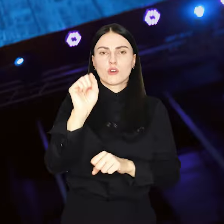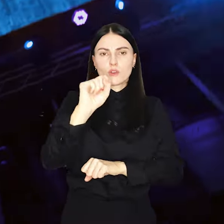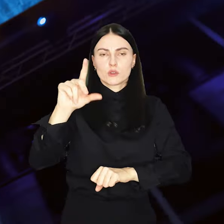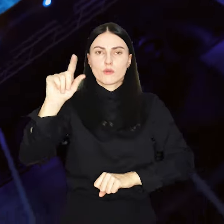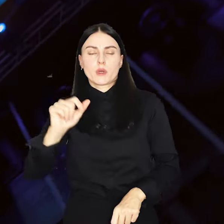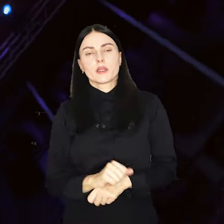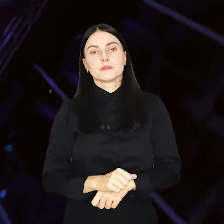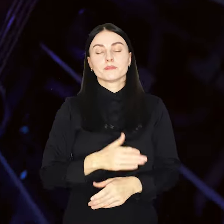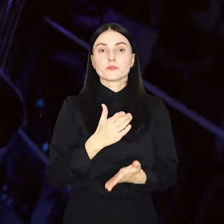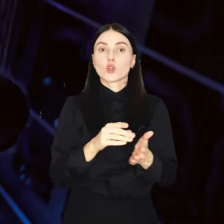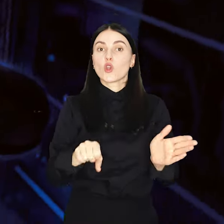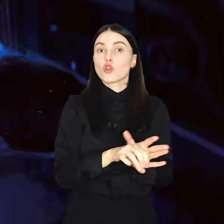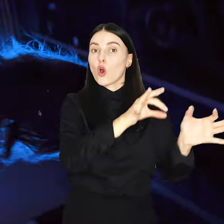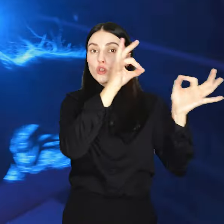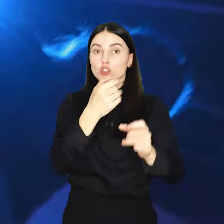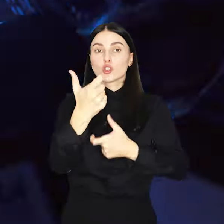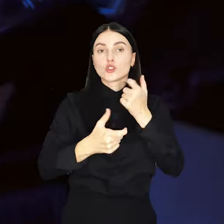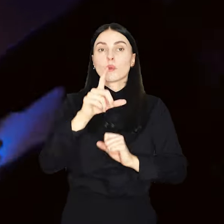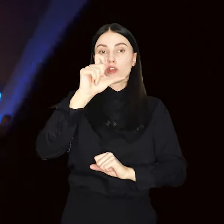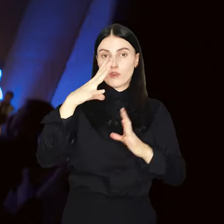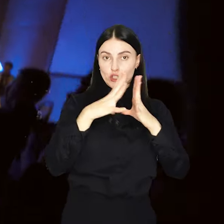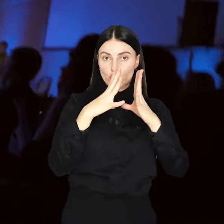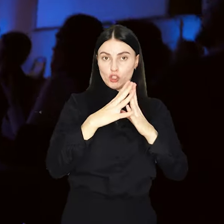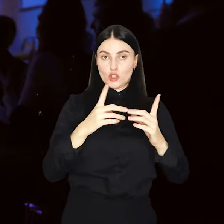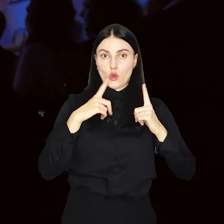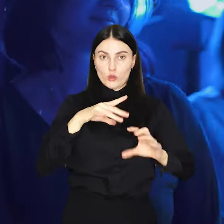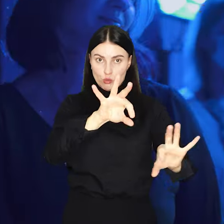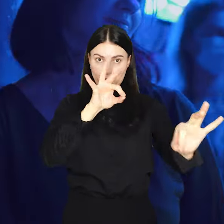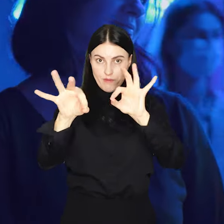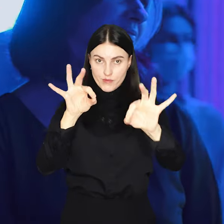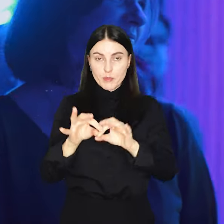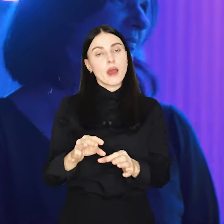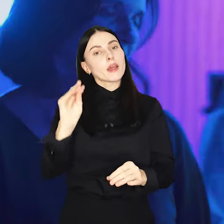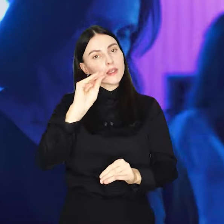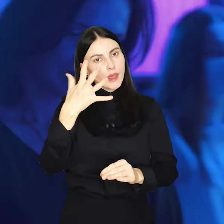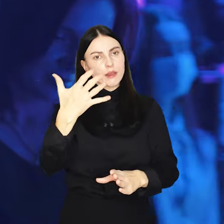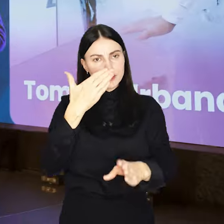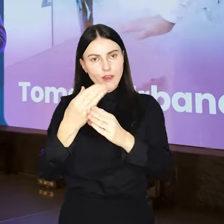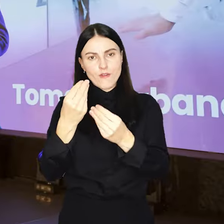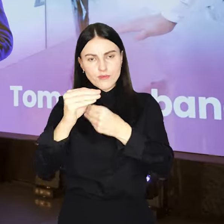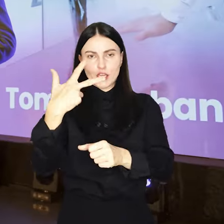Do tej pory wyróżniliśmy już 210 kreatywnych. Pora na kolejnych 30